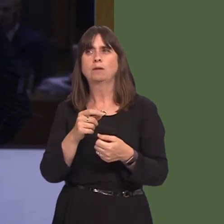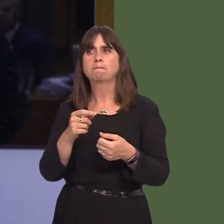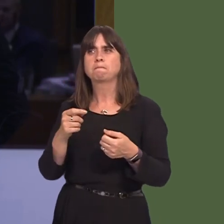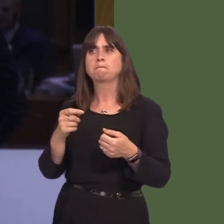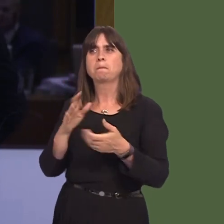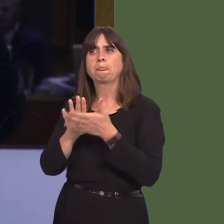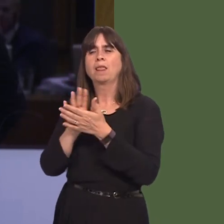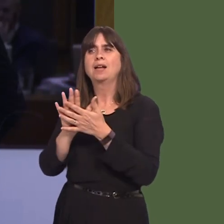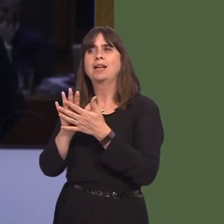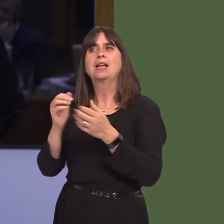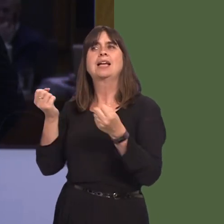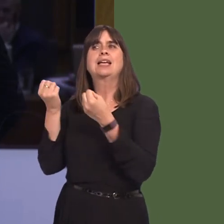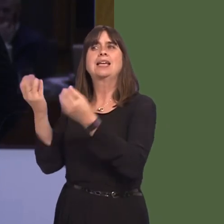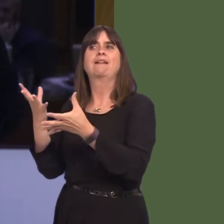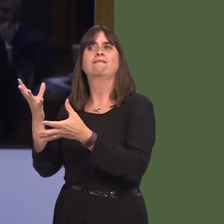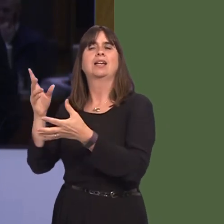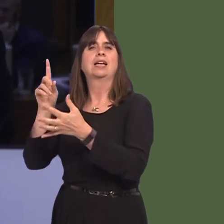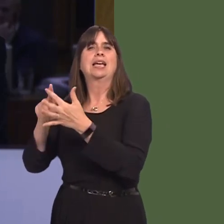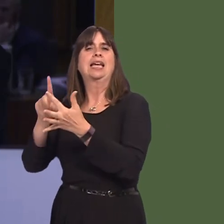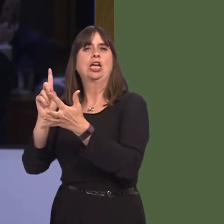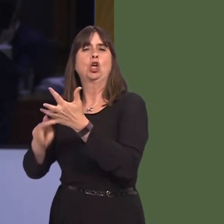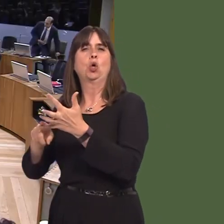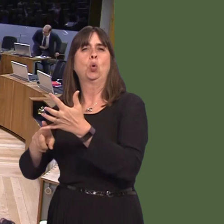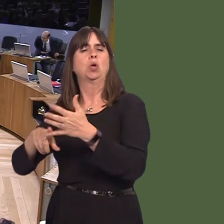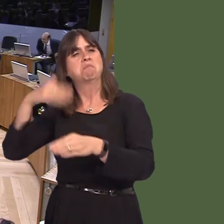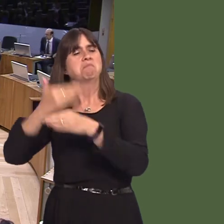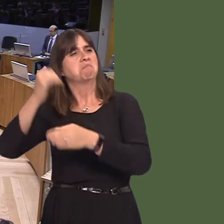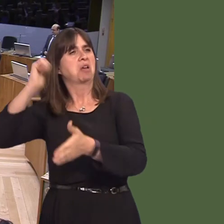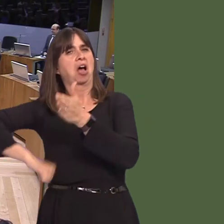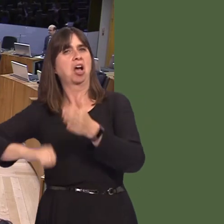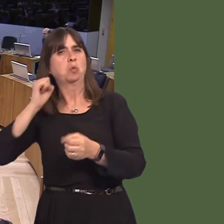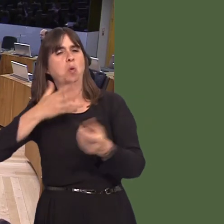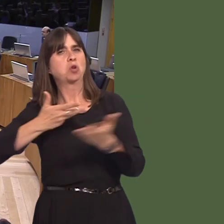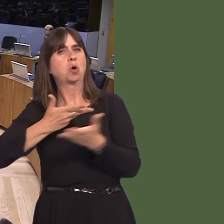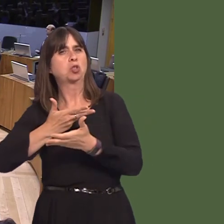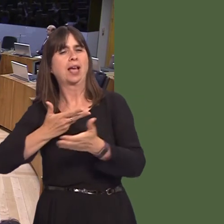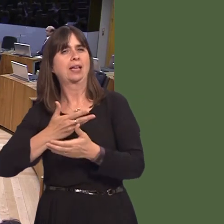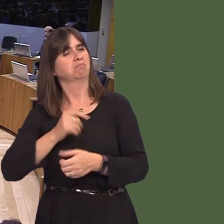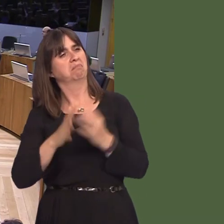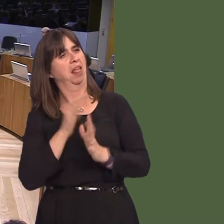not to offer any attractive negotiating arrangement? Carwyn Jones AM: Why does he hold the electors